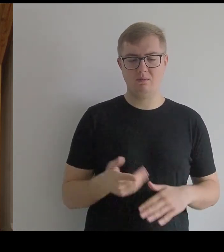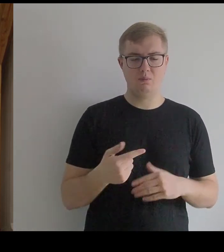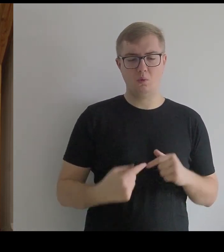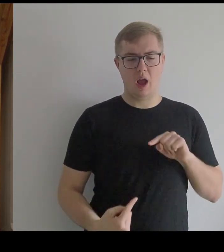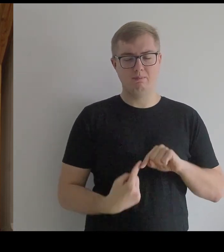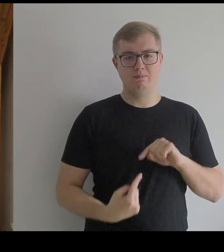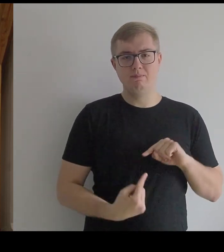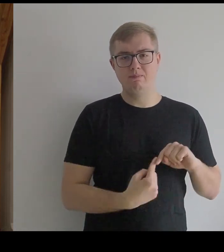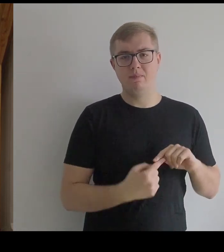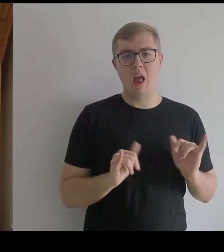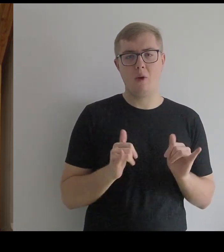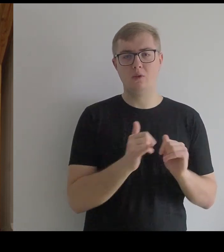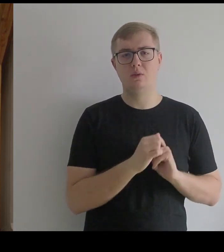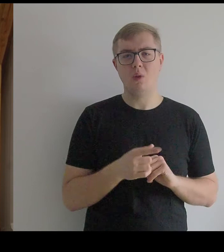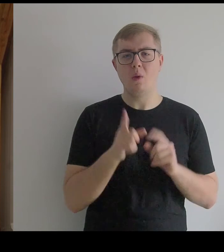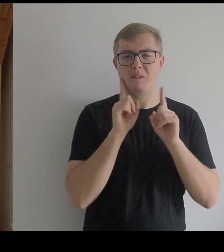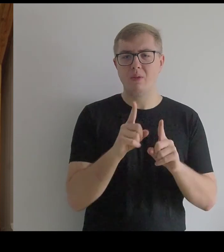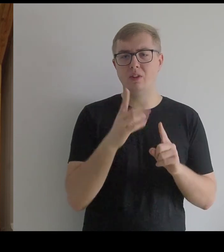Bo to przypominało czasem zbroję rycerską.